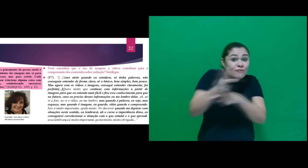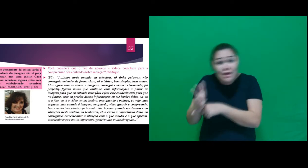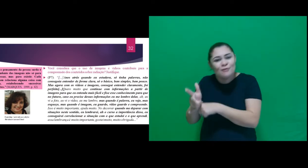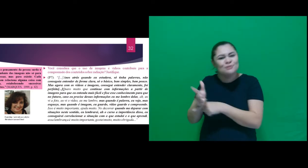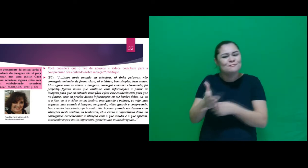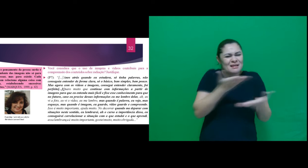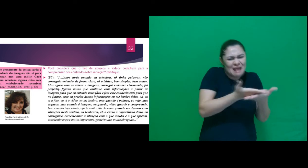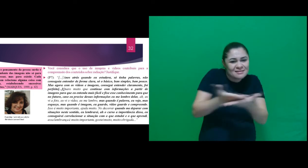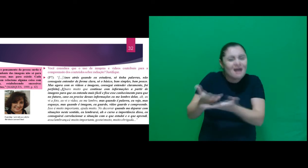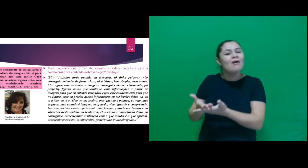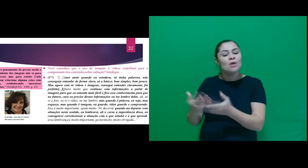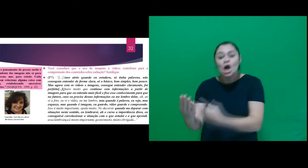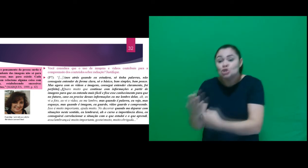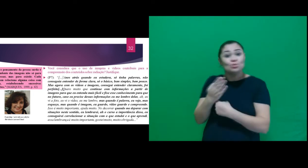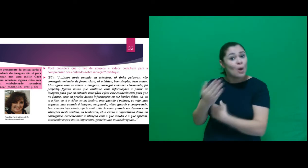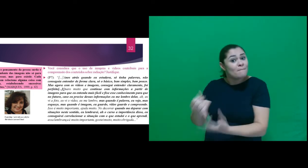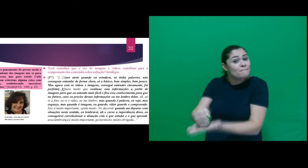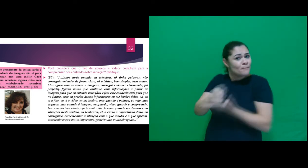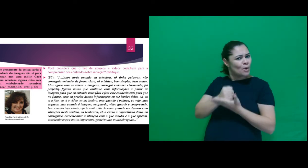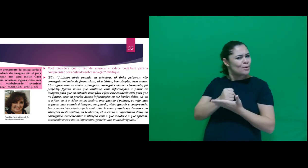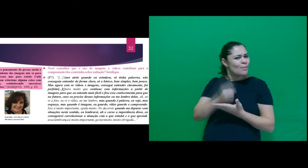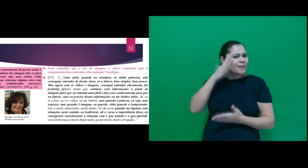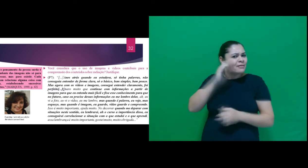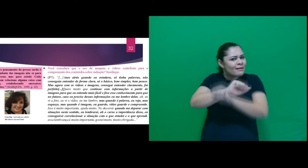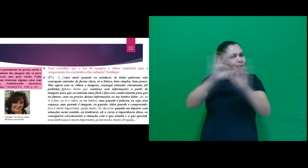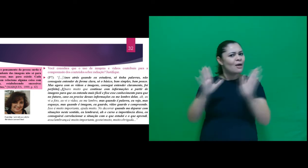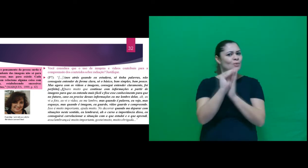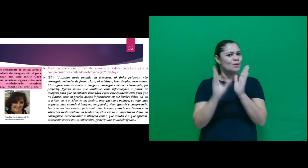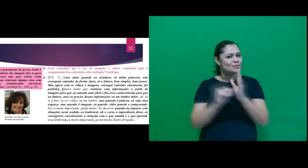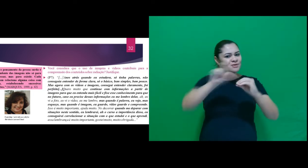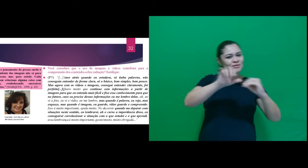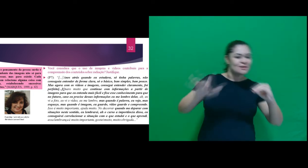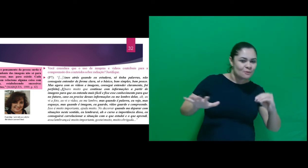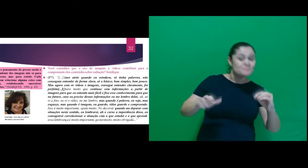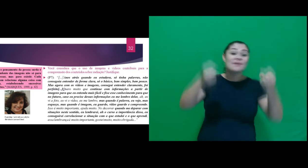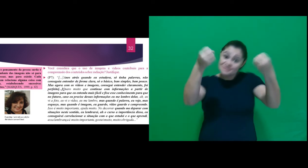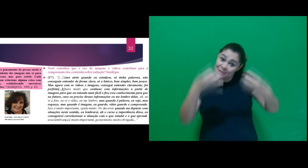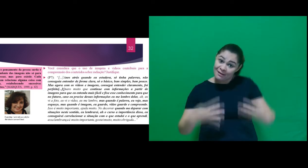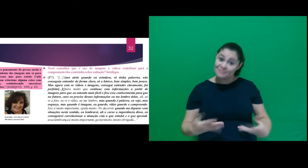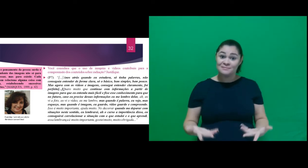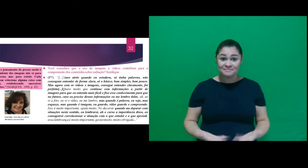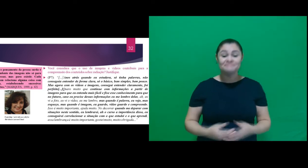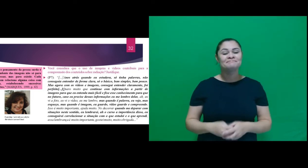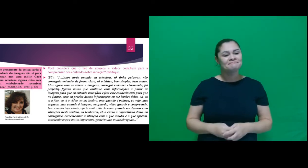vídeos contribuiu para a compreensão dos conteúdos sobre radiação? E que justificassem sua escolha.